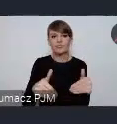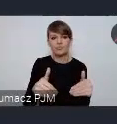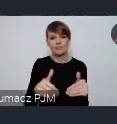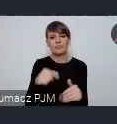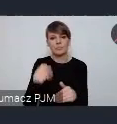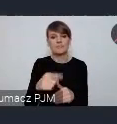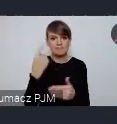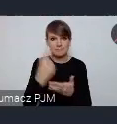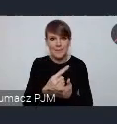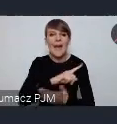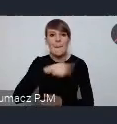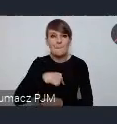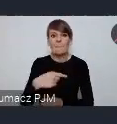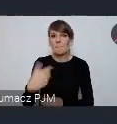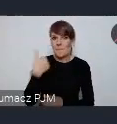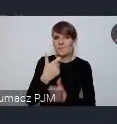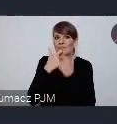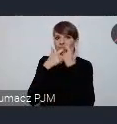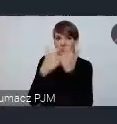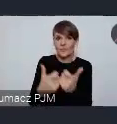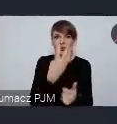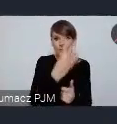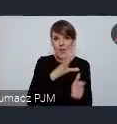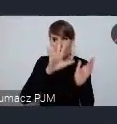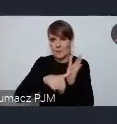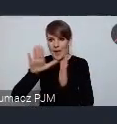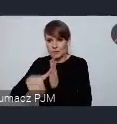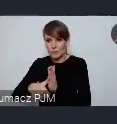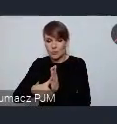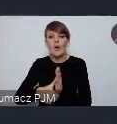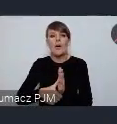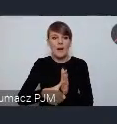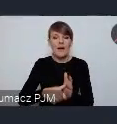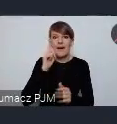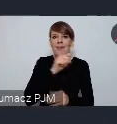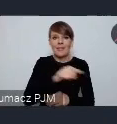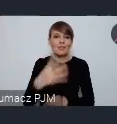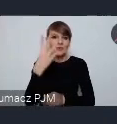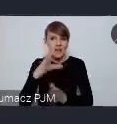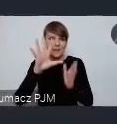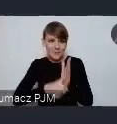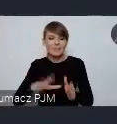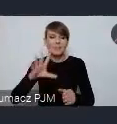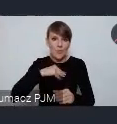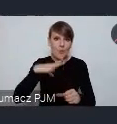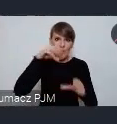to że myśmy głosili te wydarzenia w tych 4 miastach nie wykluczają tych 4 miast z udziału w tej normalnej ścieżce.